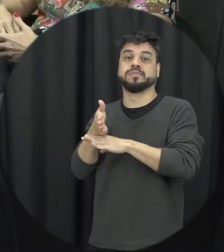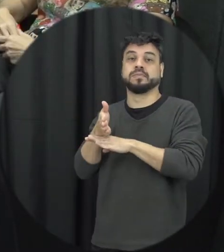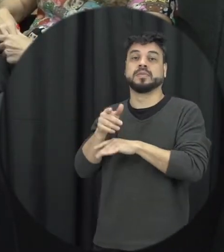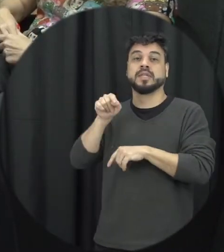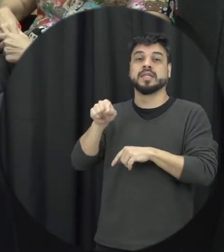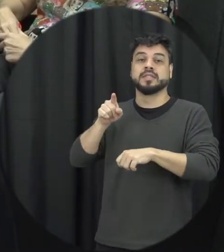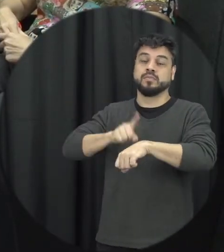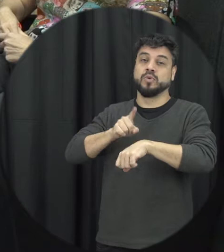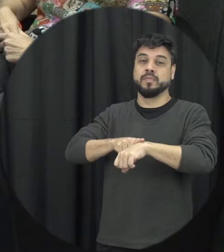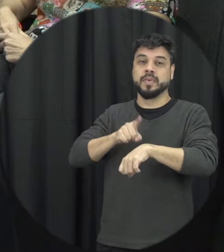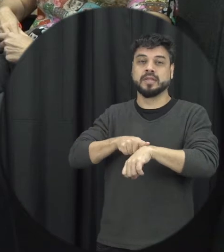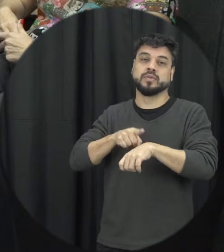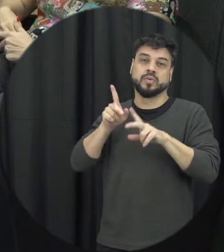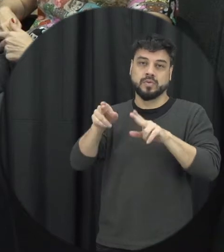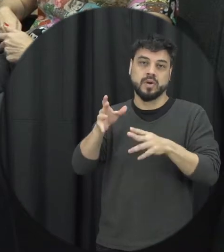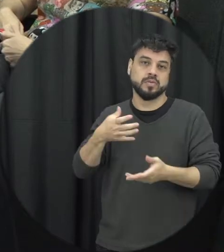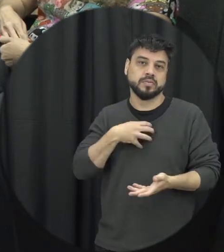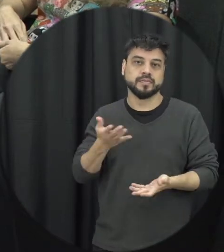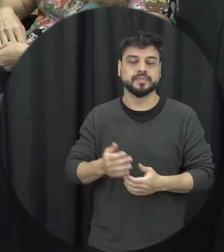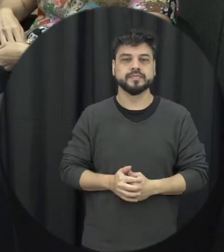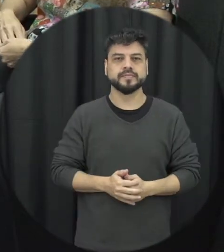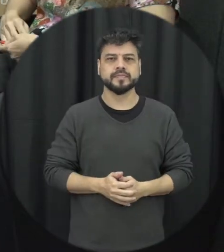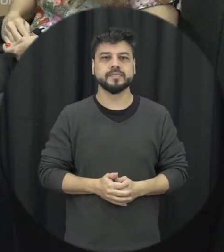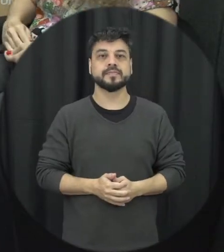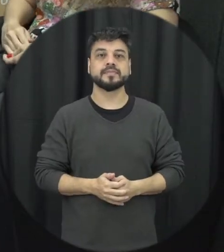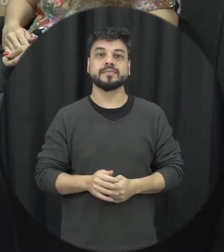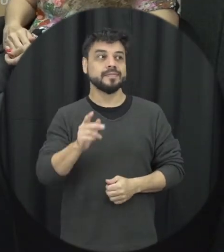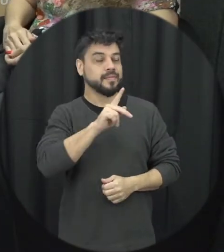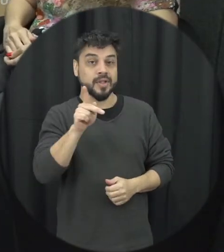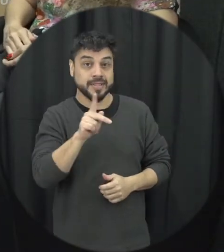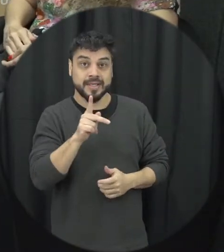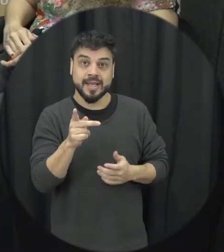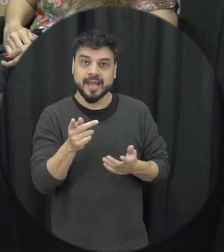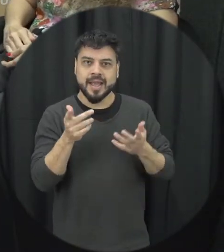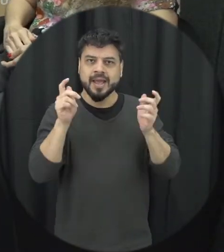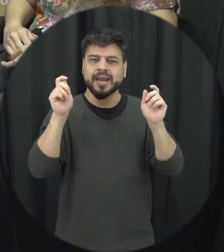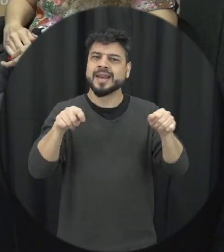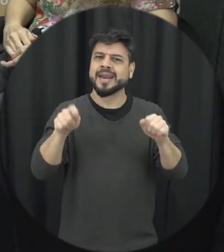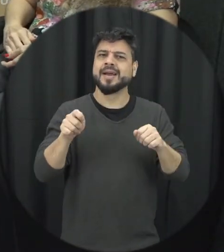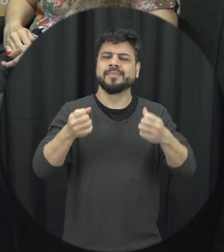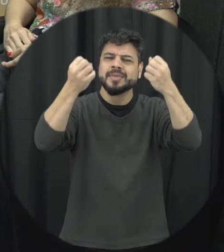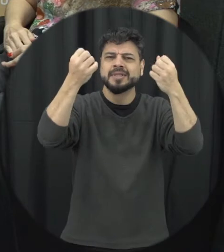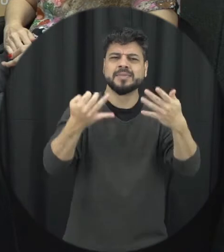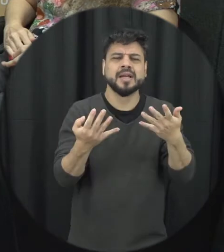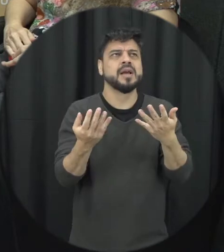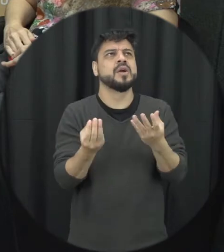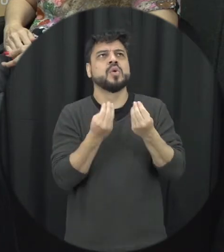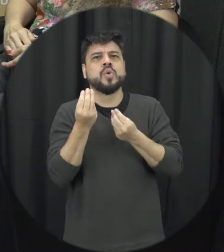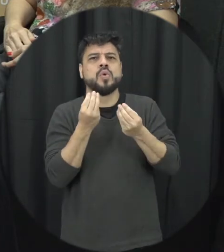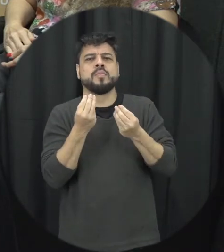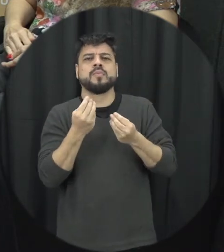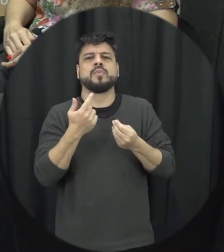situação como essa a professora e é possível dizer se traçar um perfil tanto para o agressor quanto